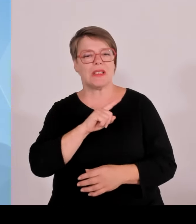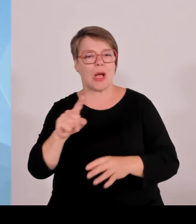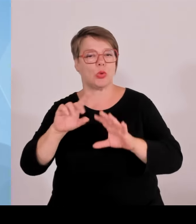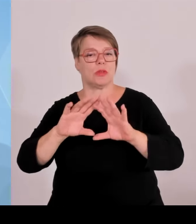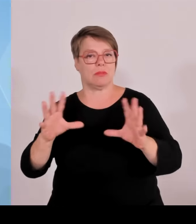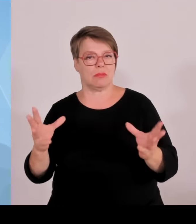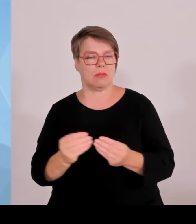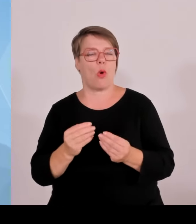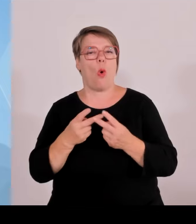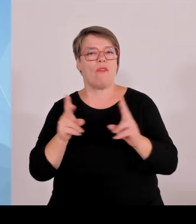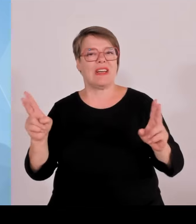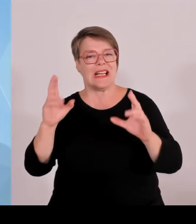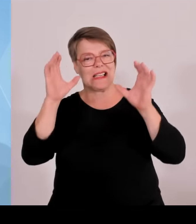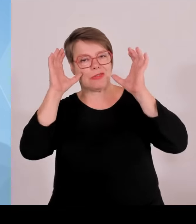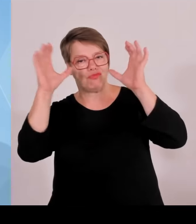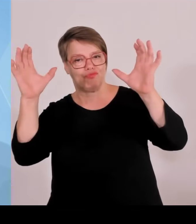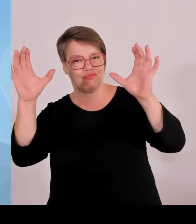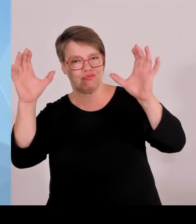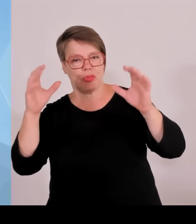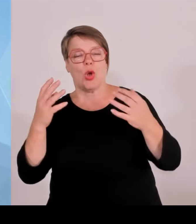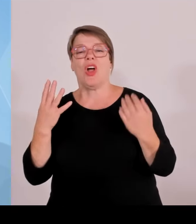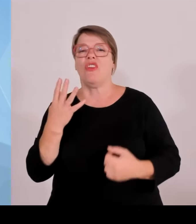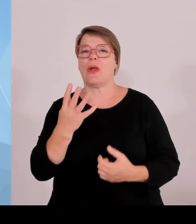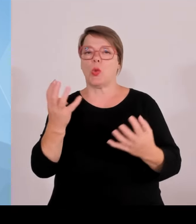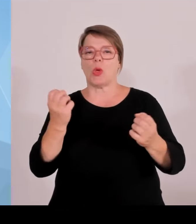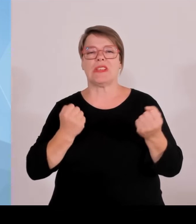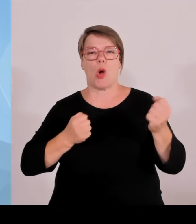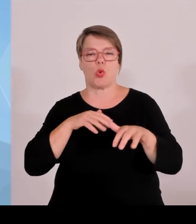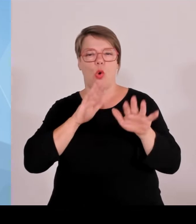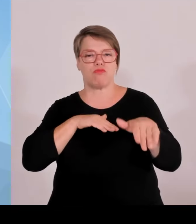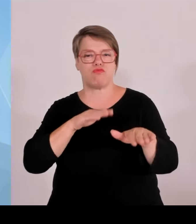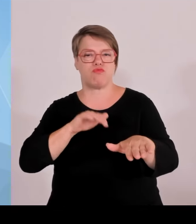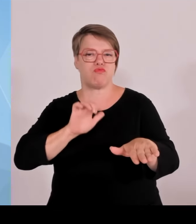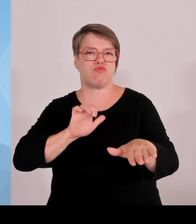ganz hervorragend funktioniert. Sehr interessant und das ist auch